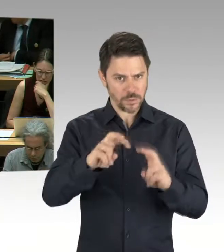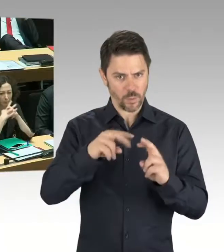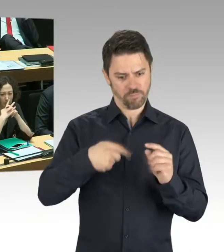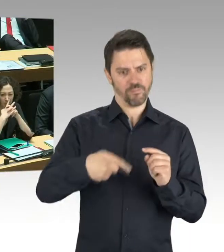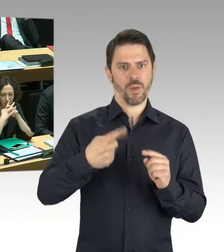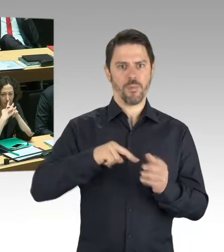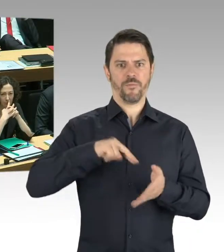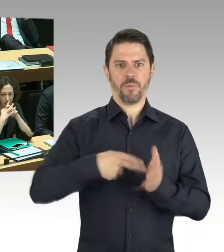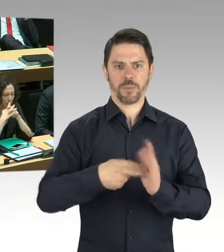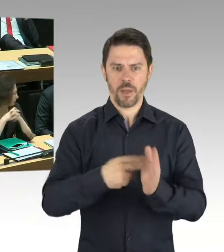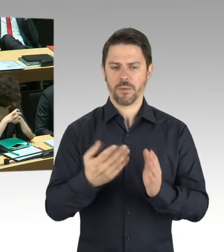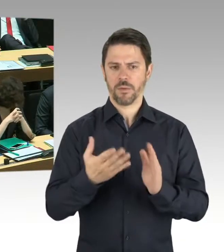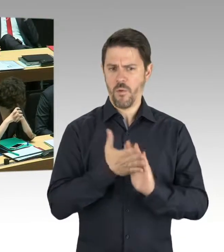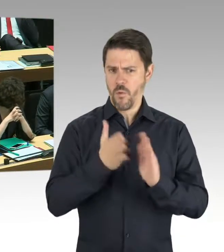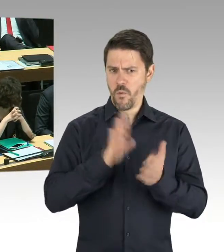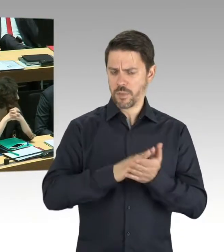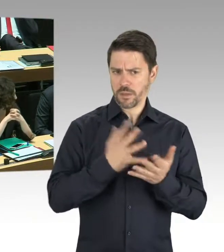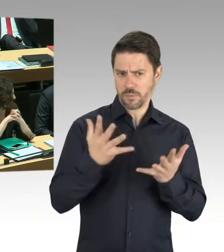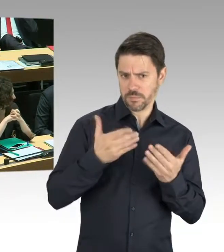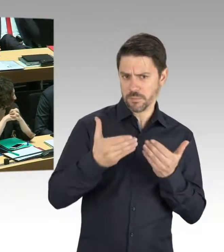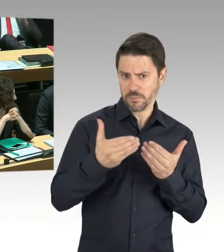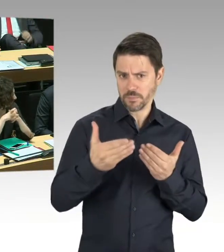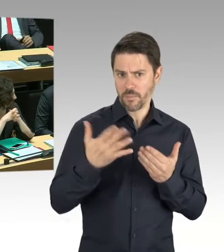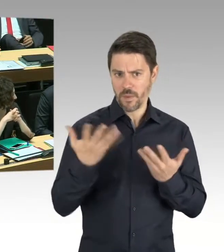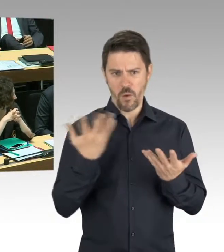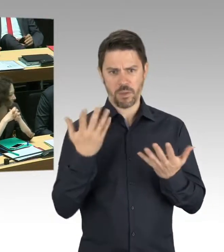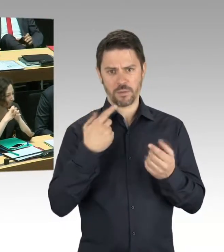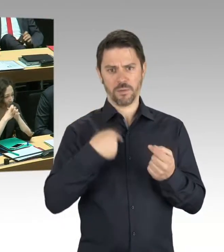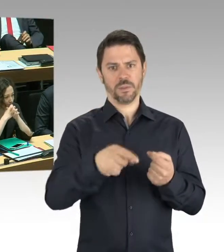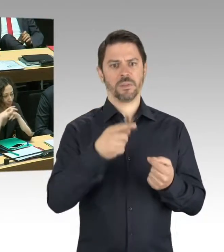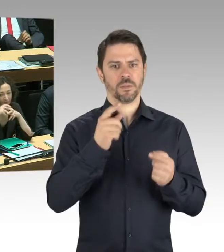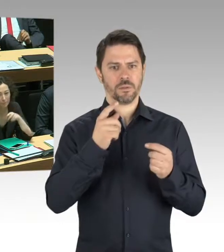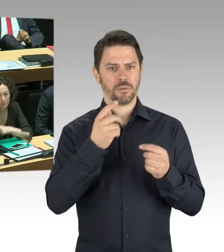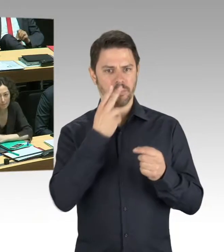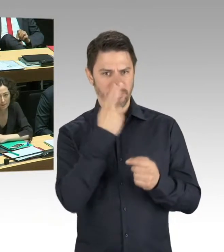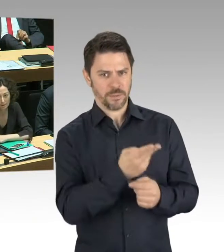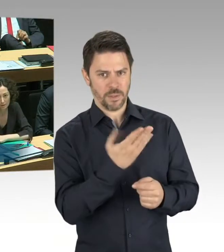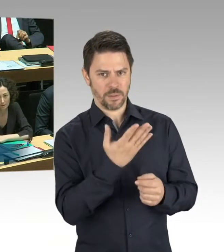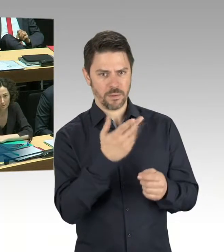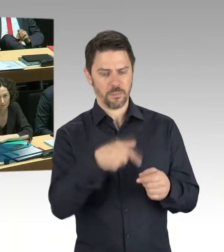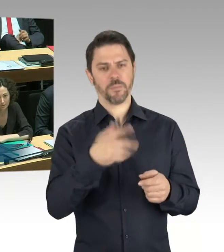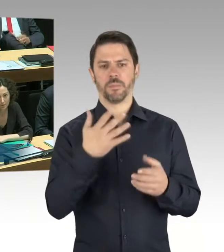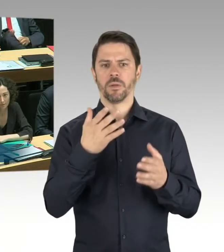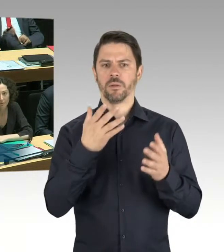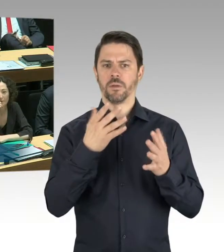(Präsidium) Bitte schön, Herr Staatssekretär. (Rednerwechsel) Herr Abgeordneter, das waren planerische Untersuchungen